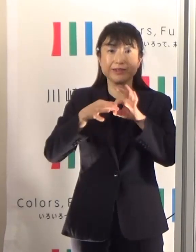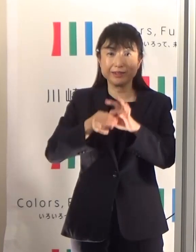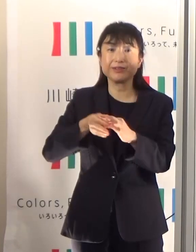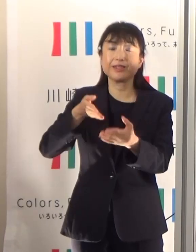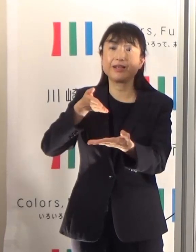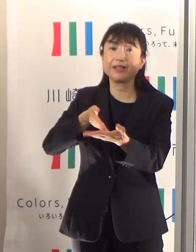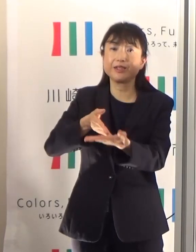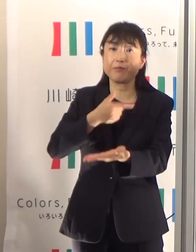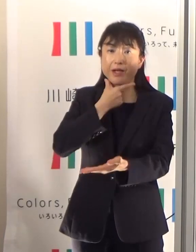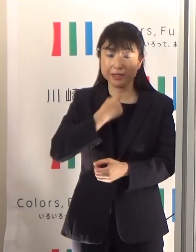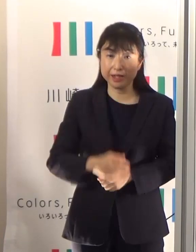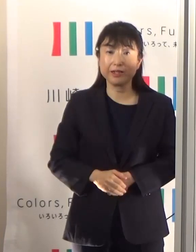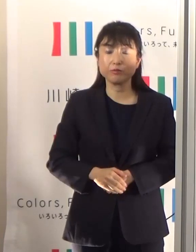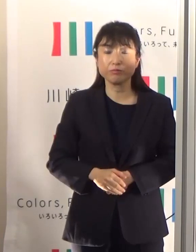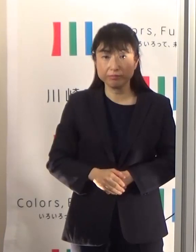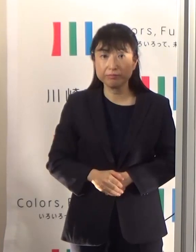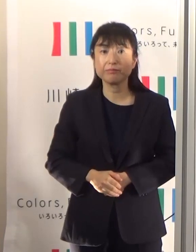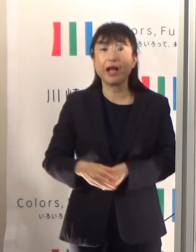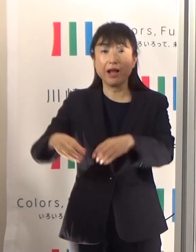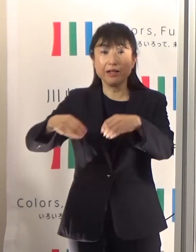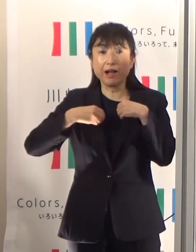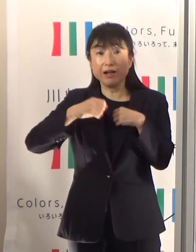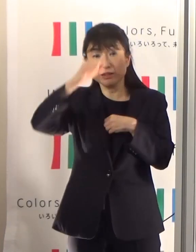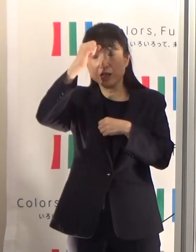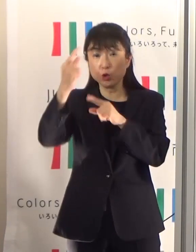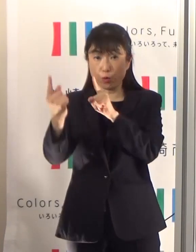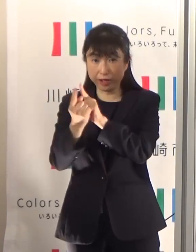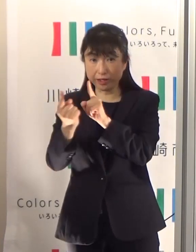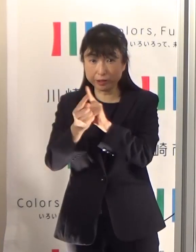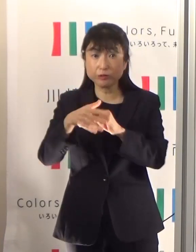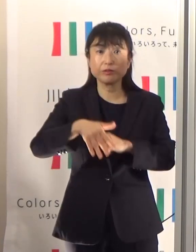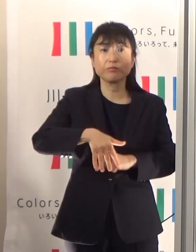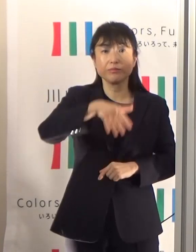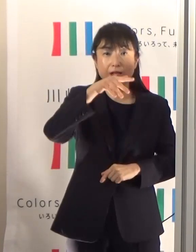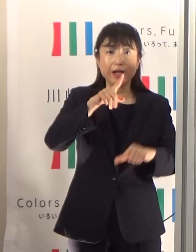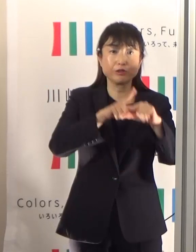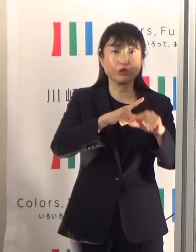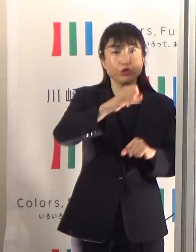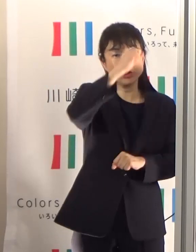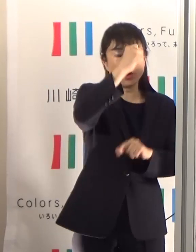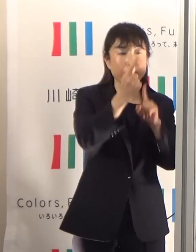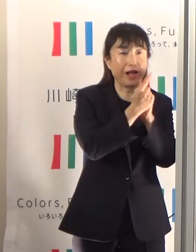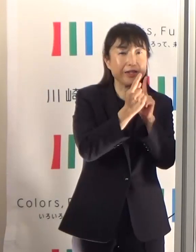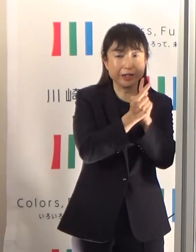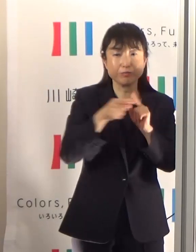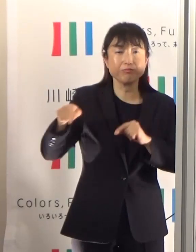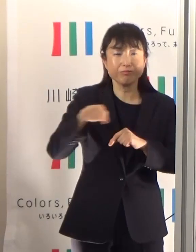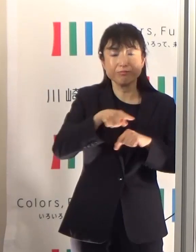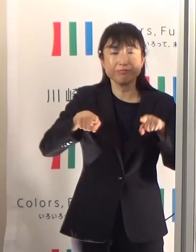感染症対策と熱中症対策を両立していくという非常に難しい課題なんですが